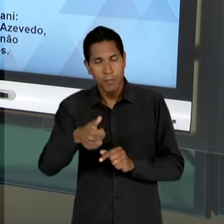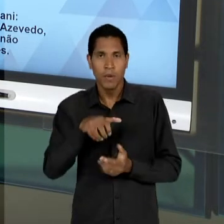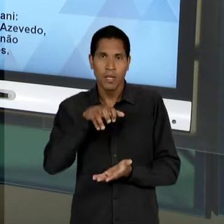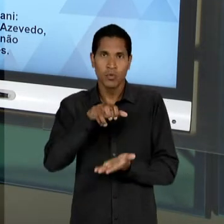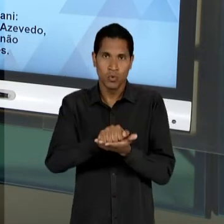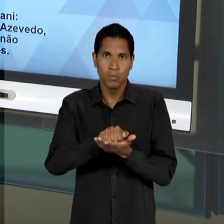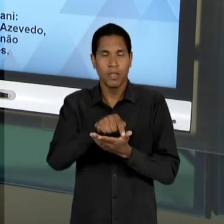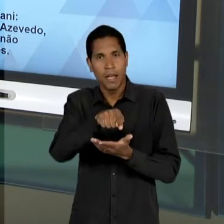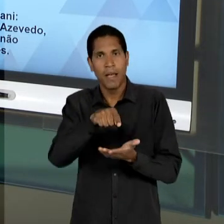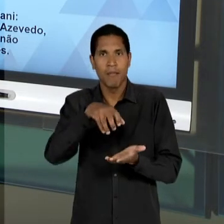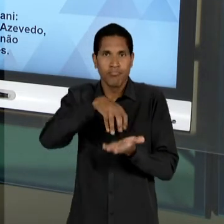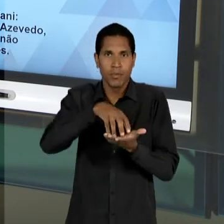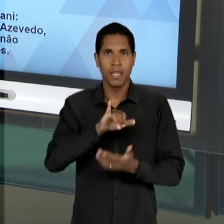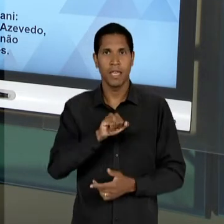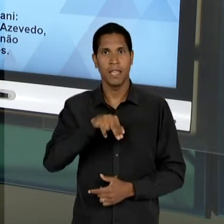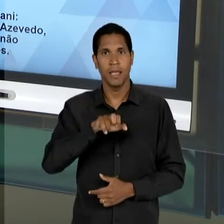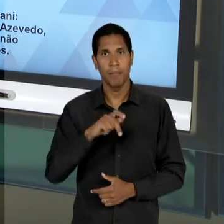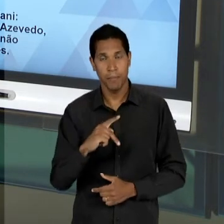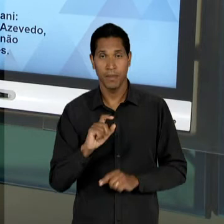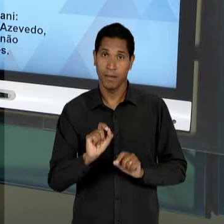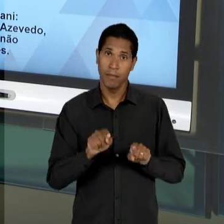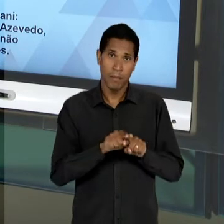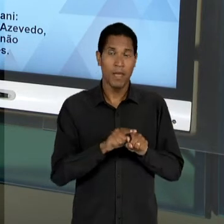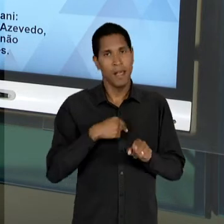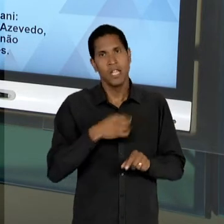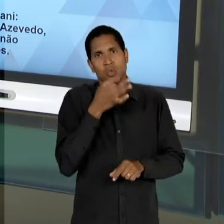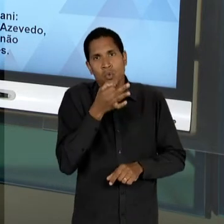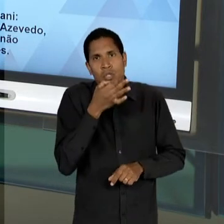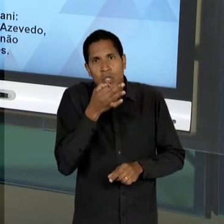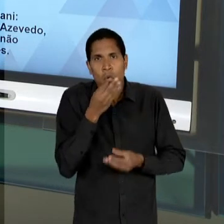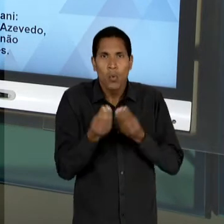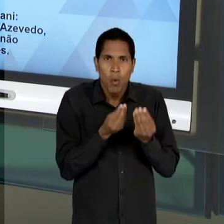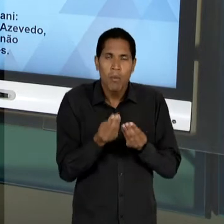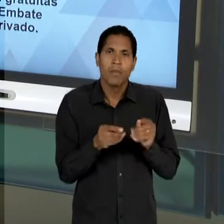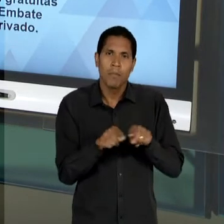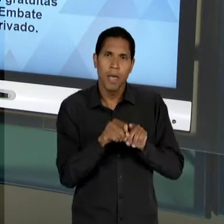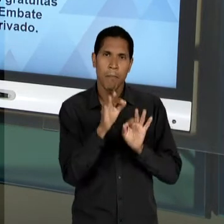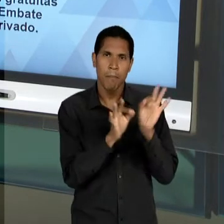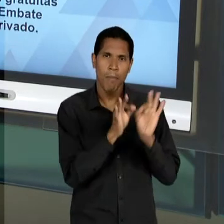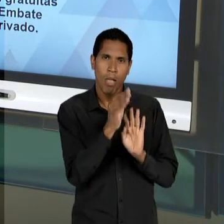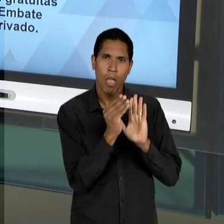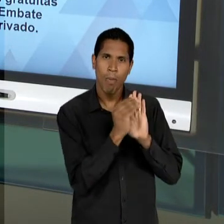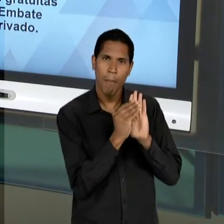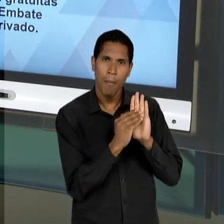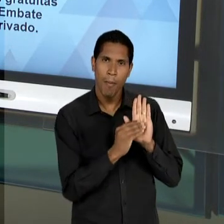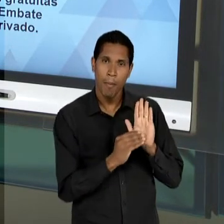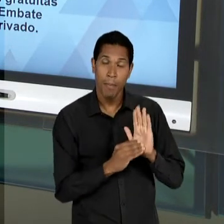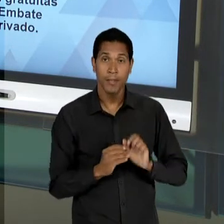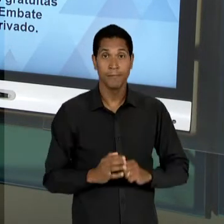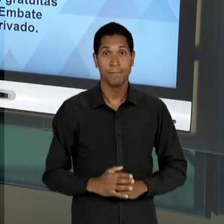MAS ENVIOU SUGESTÕES NO MOMENTO DA CONSTITUIÇÃO DA ELABORAÇÃO DESSE ANTEPROJETO. LOGO NA